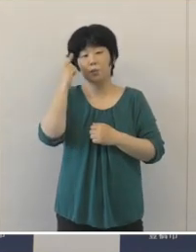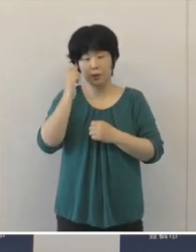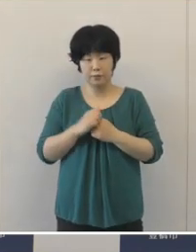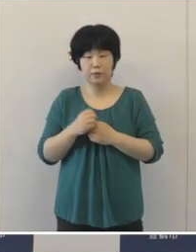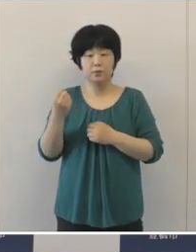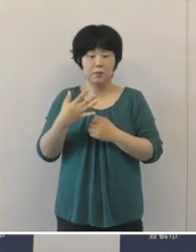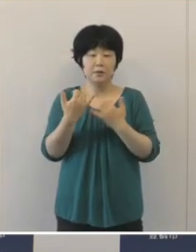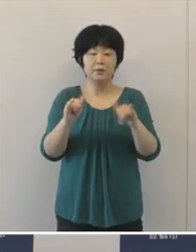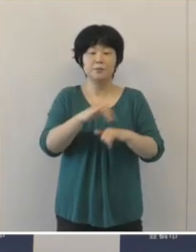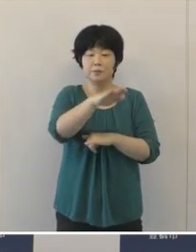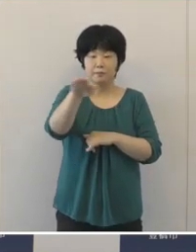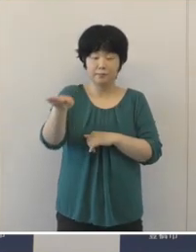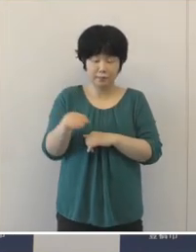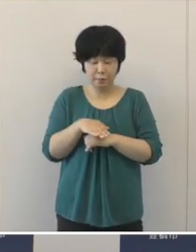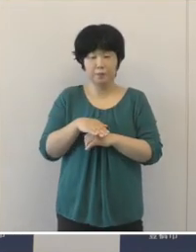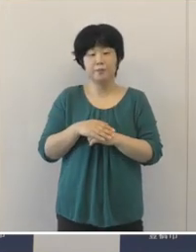市民の皆さんにおかれましては